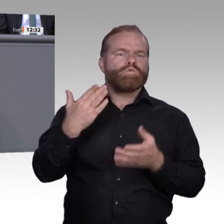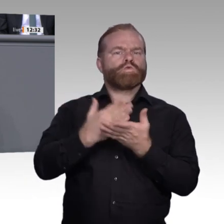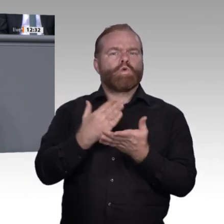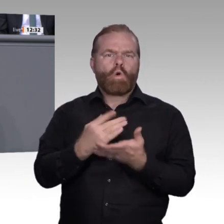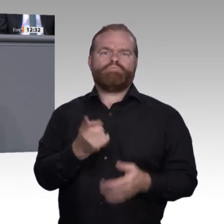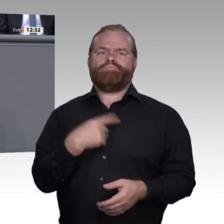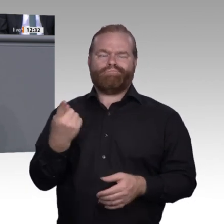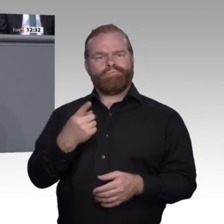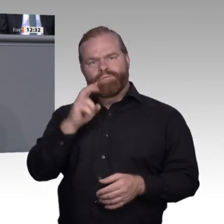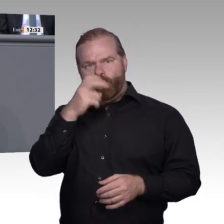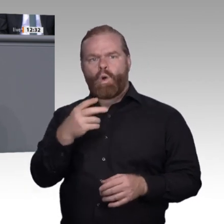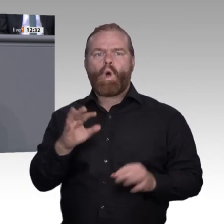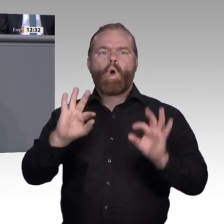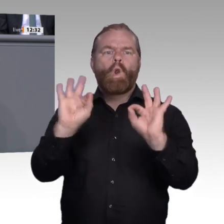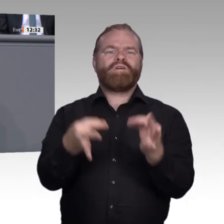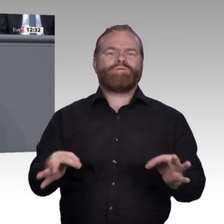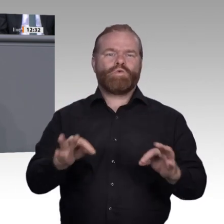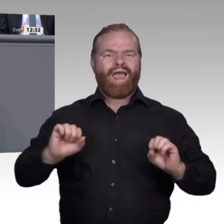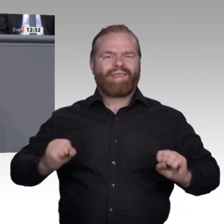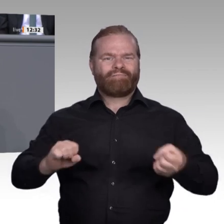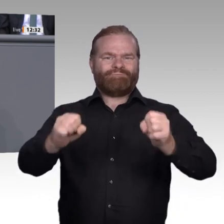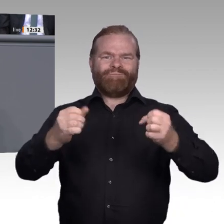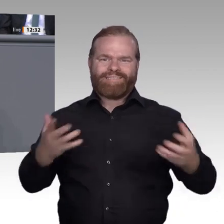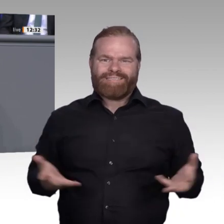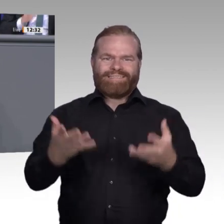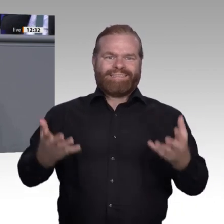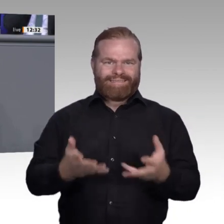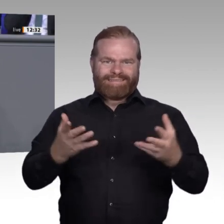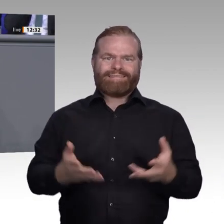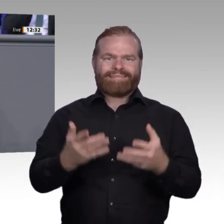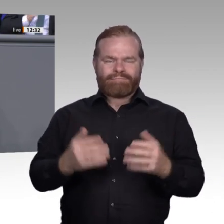Milliarden Euro bereitgestellt. Die Beteiligung und Kooperation von Forschern, Experten,